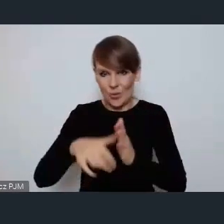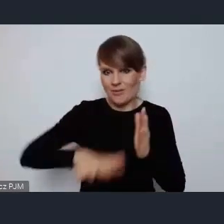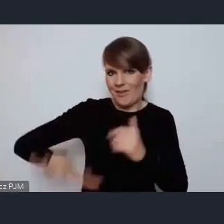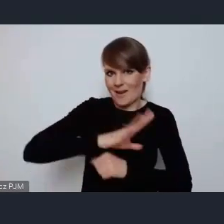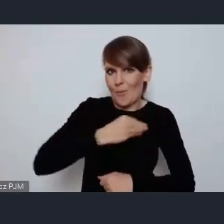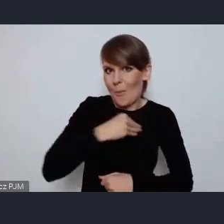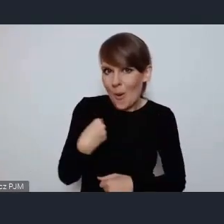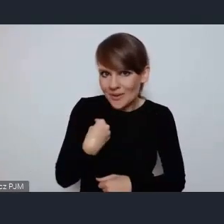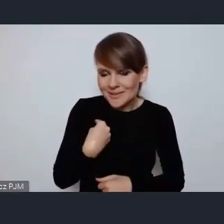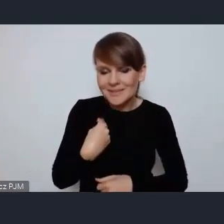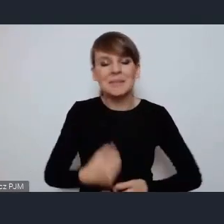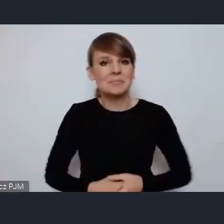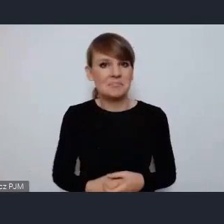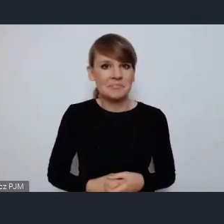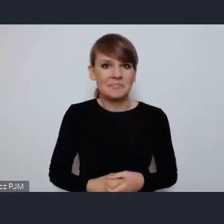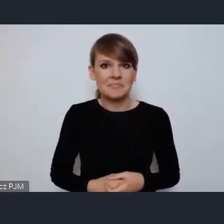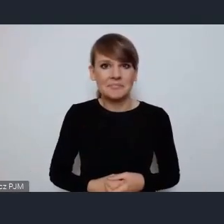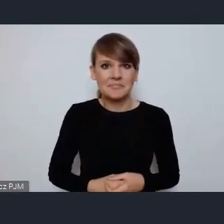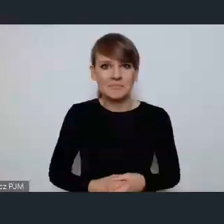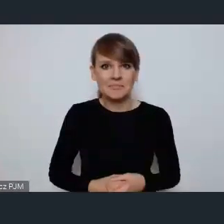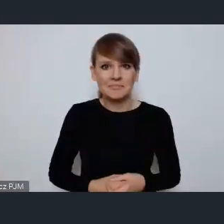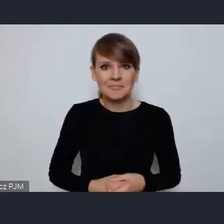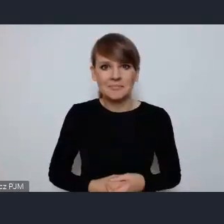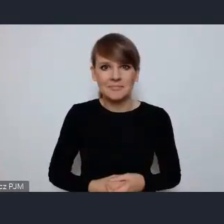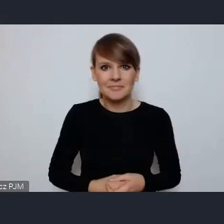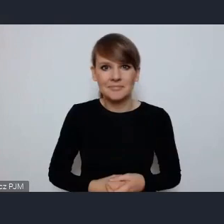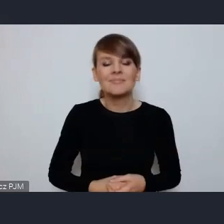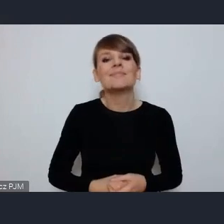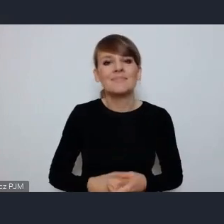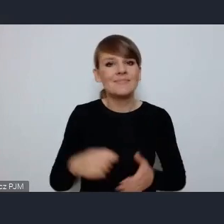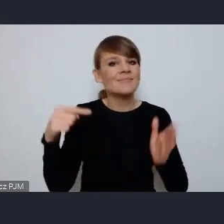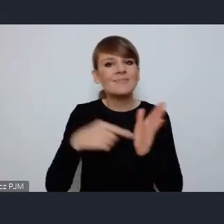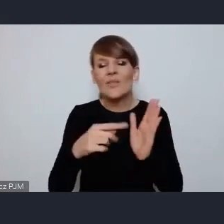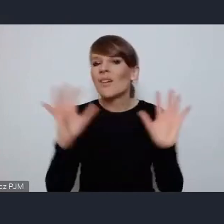To jest wydarzenie bez precedensu. Pani Minister